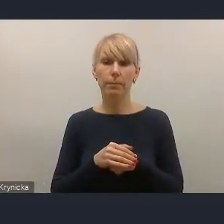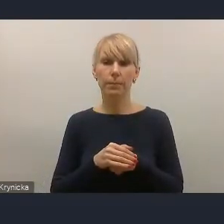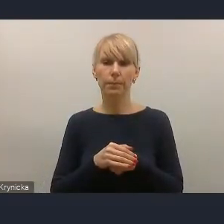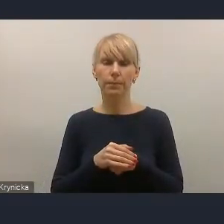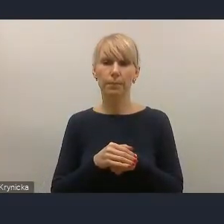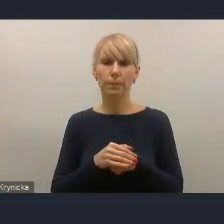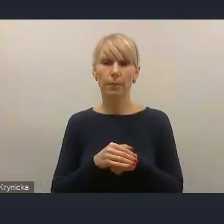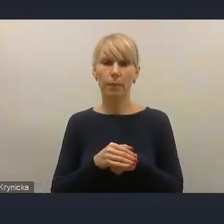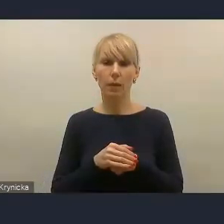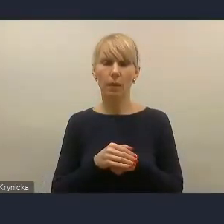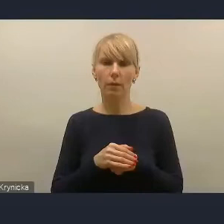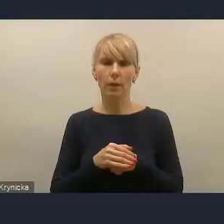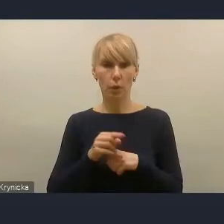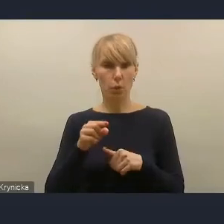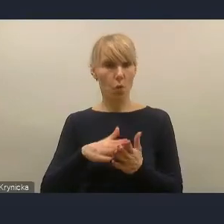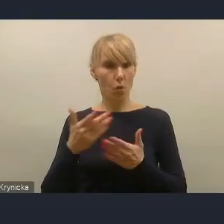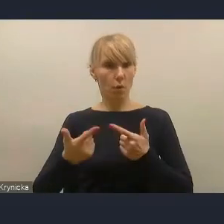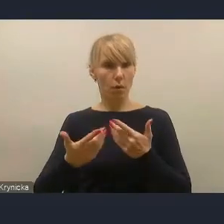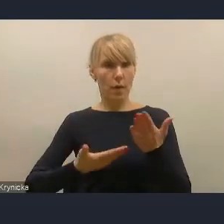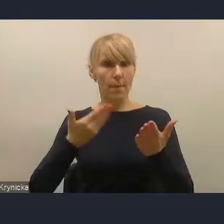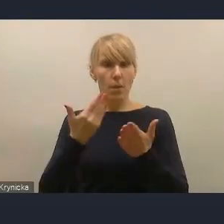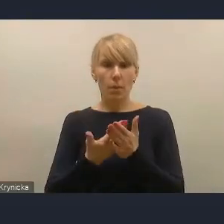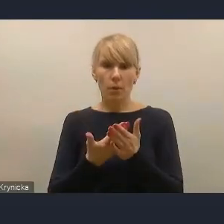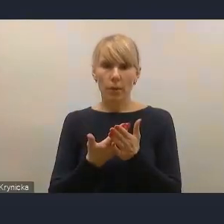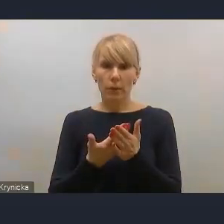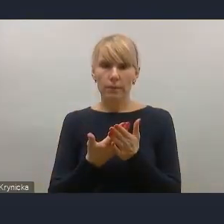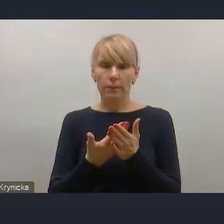jaki jest zaproponowany w tym projekcie,